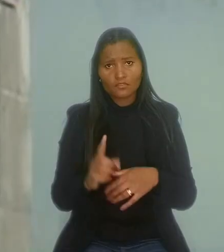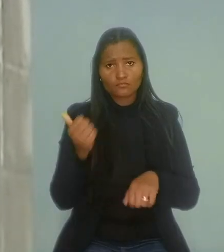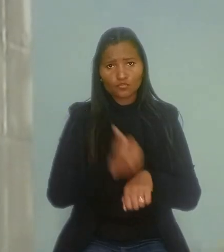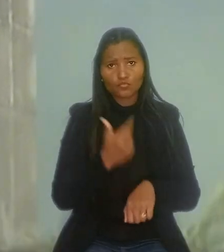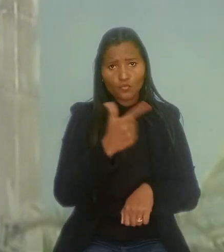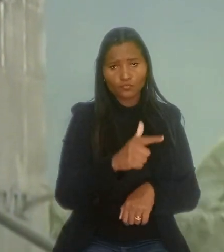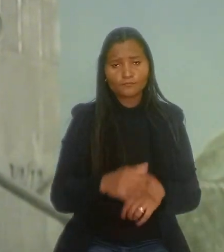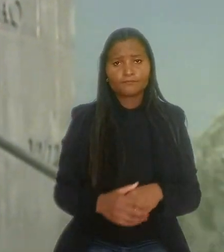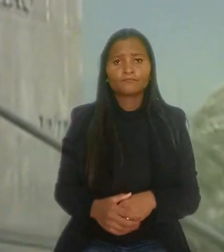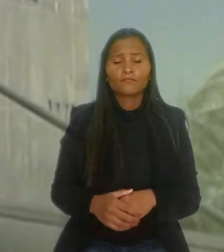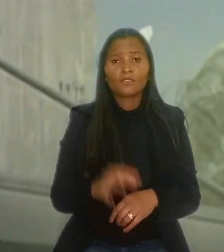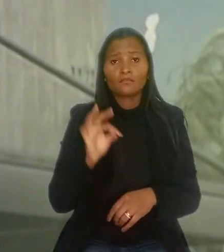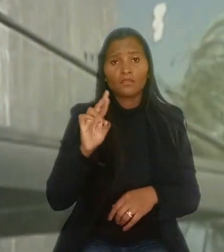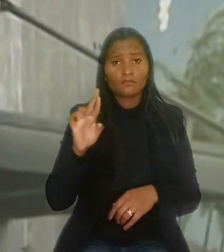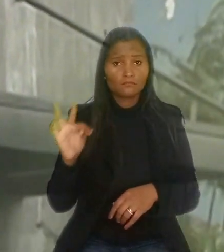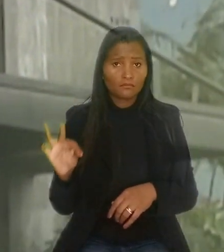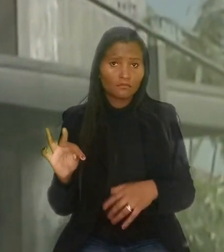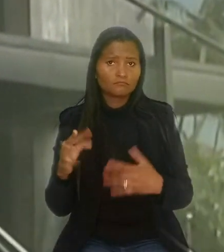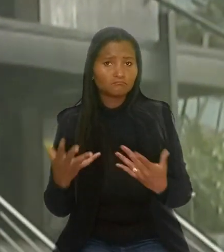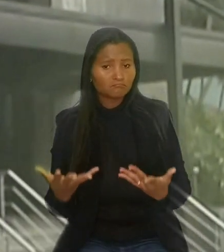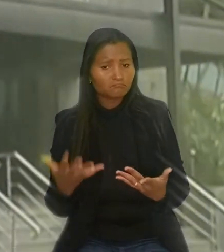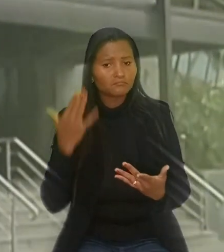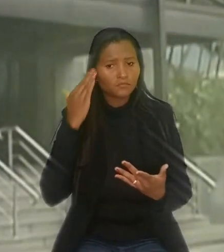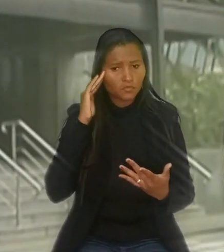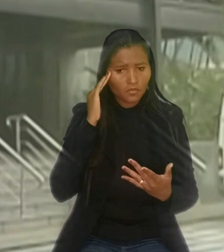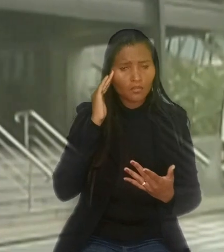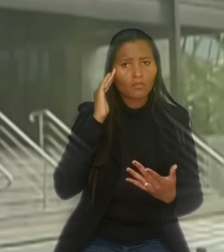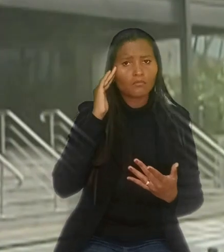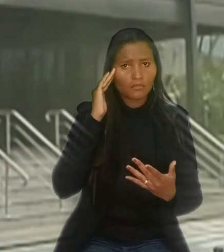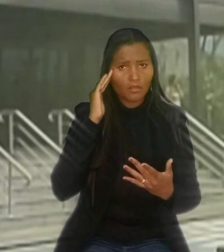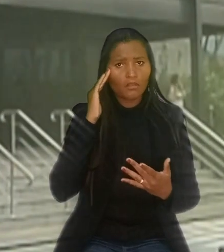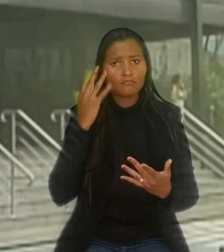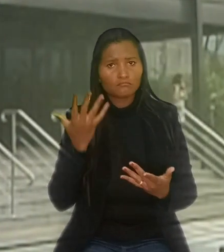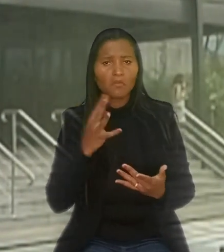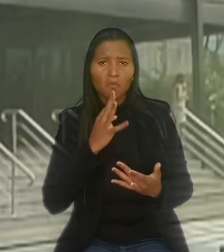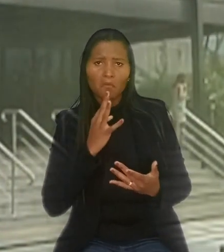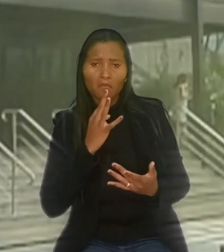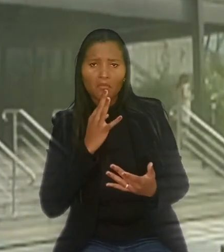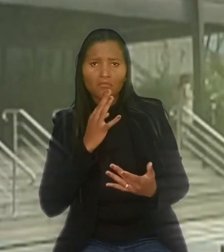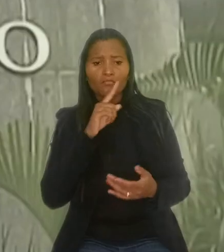O TRT acolheu a tese por entender que a jurisprudência reconhece a nulidade da dispensa